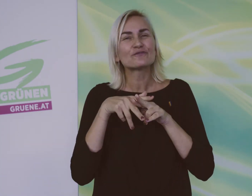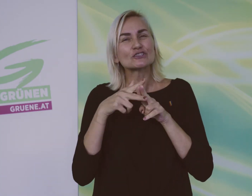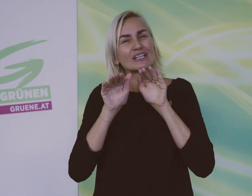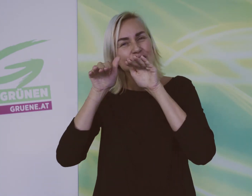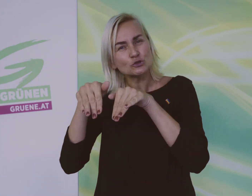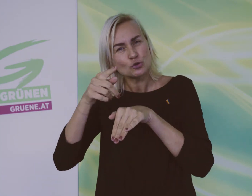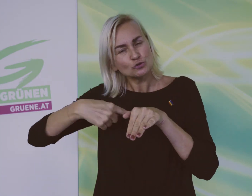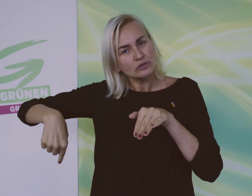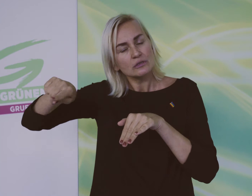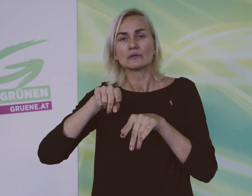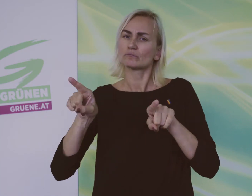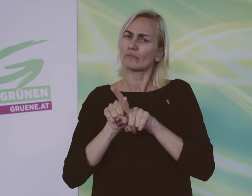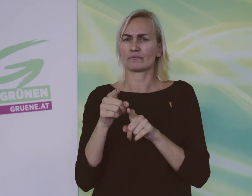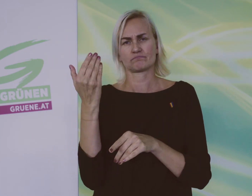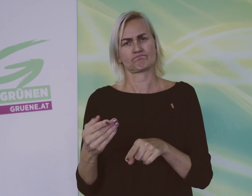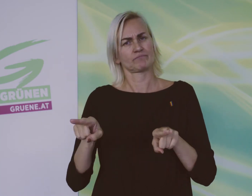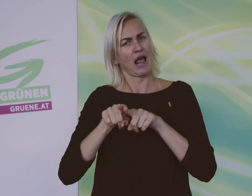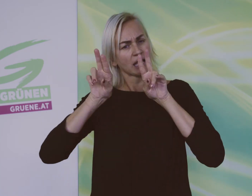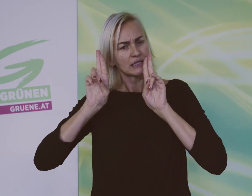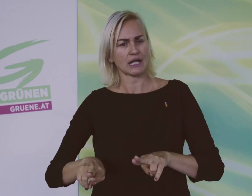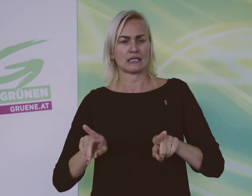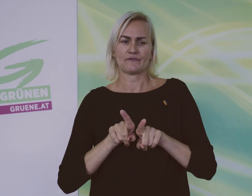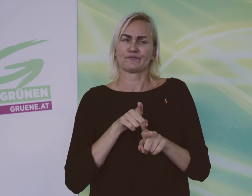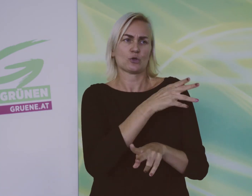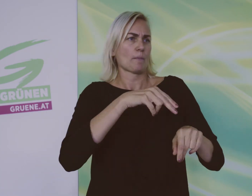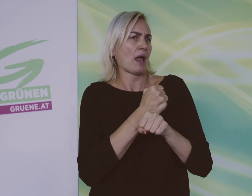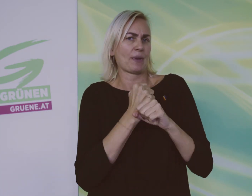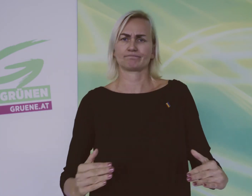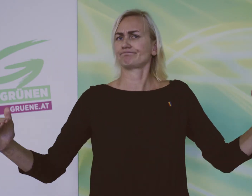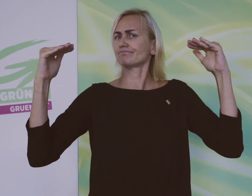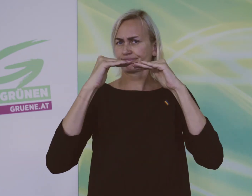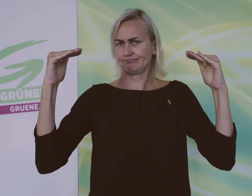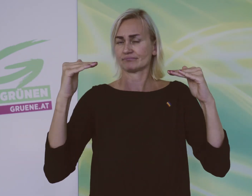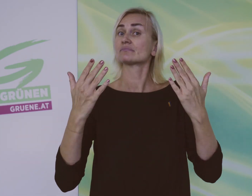Die Arbeit in geschützten Werkstätten soll gleich bezahlt werden wie andere Arbeit.